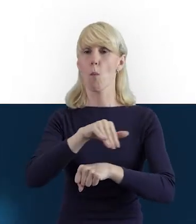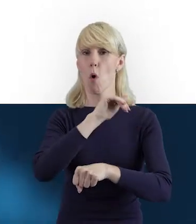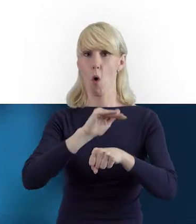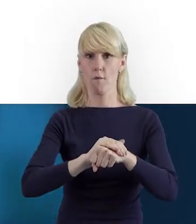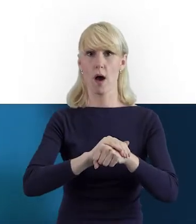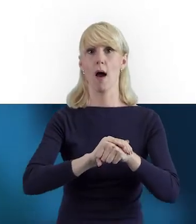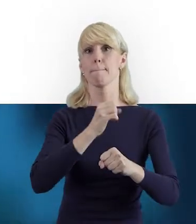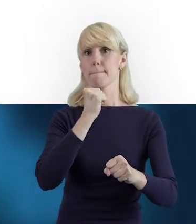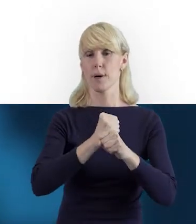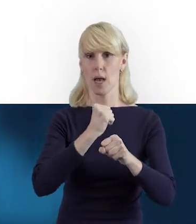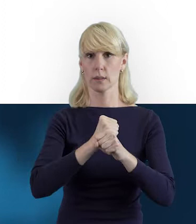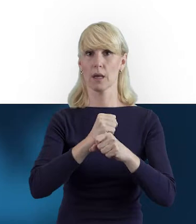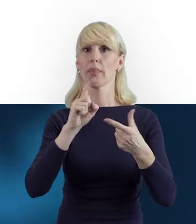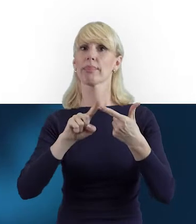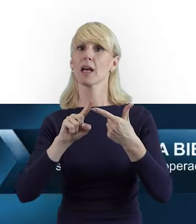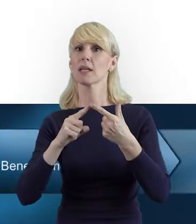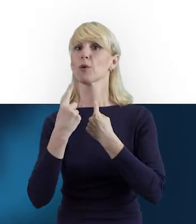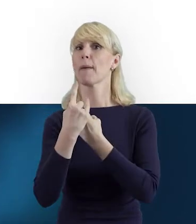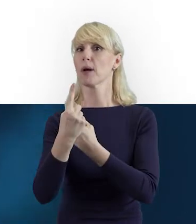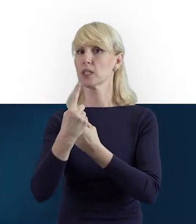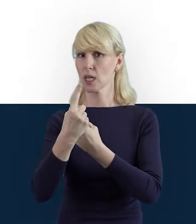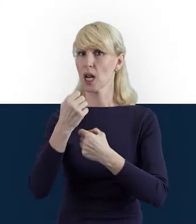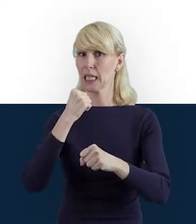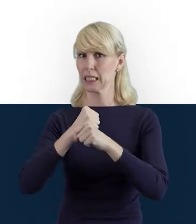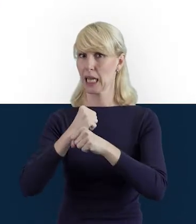Mogą to być również osoby samozatrudnione, współpracujące,